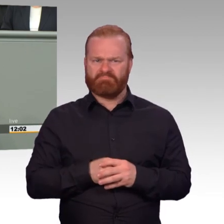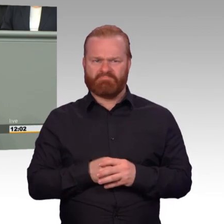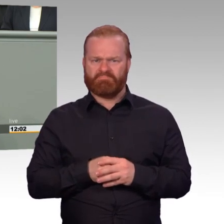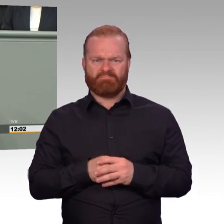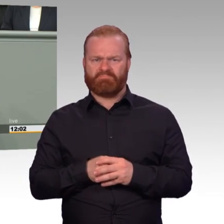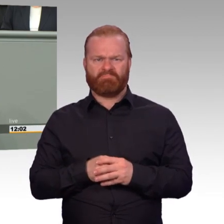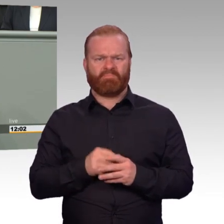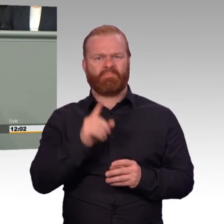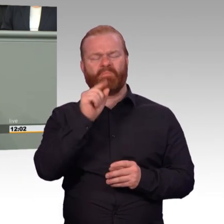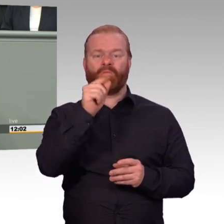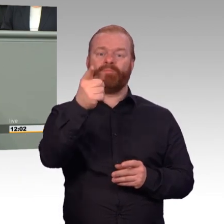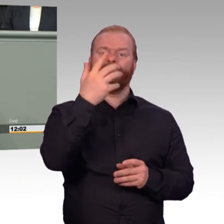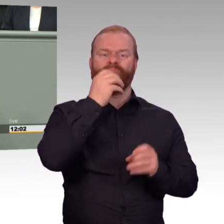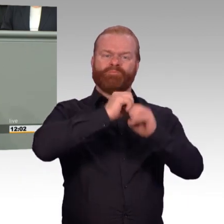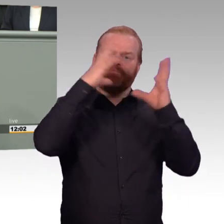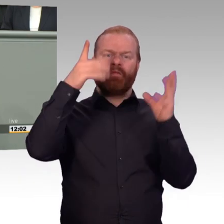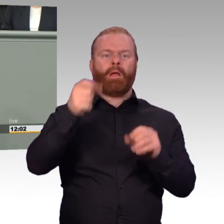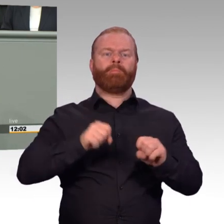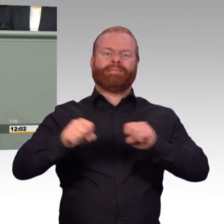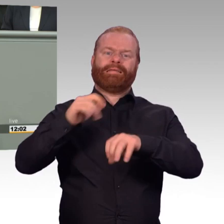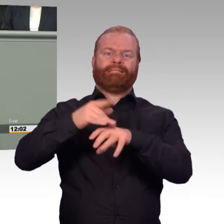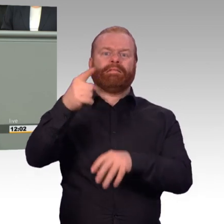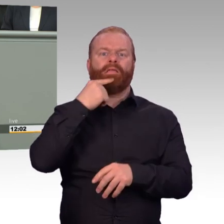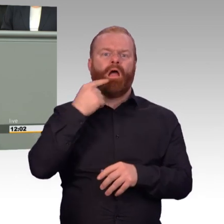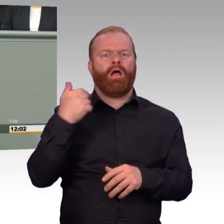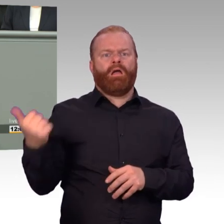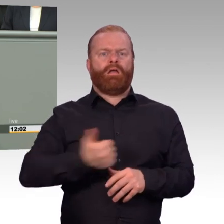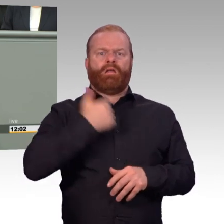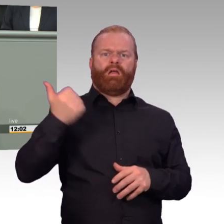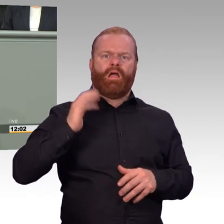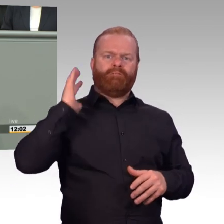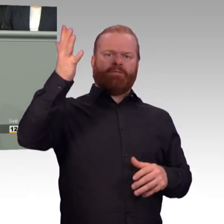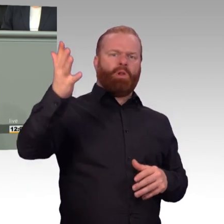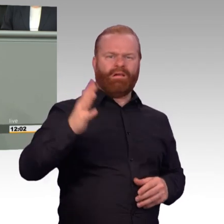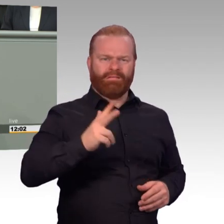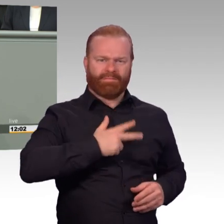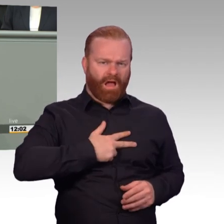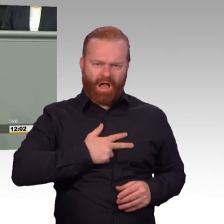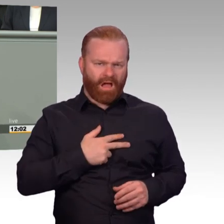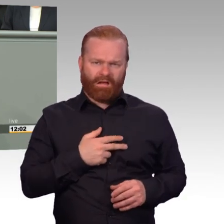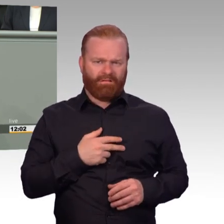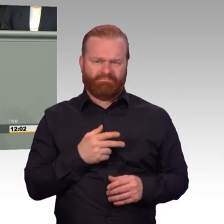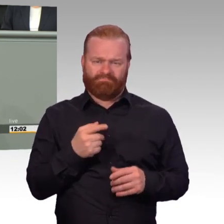Wer oder was sind denn dann bitte Spezialisten? Für wen gelten denn dann diese Sonderregeln? Für alles und für jeden letztendlich,